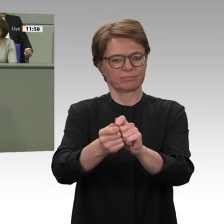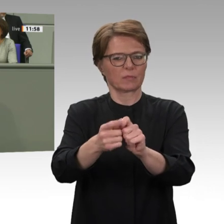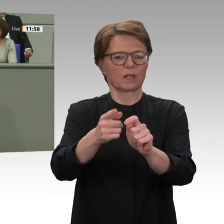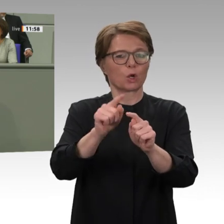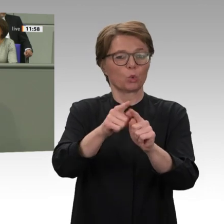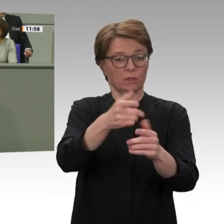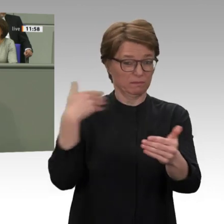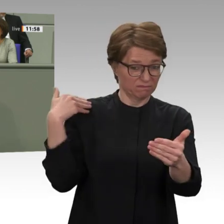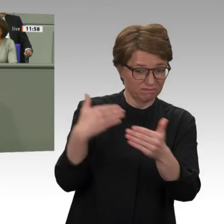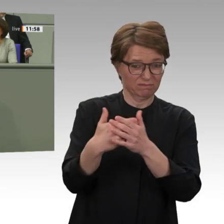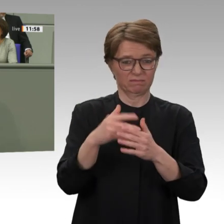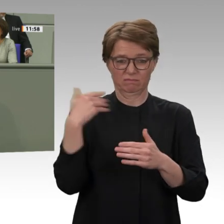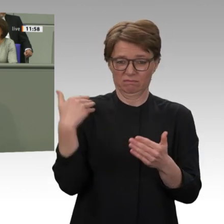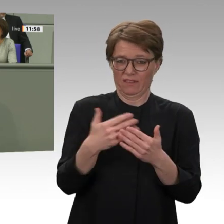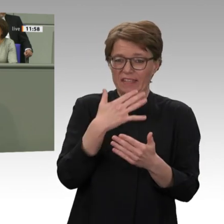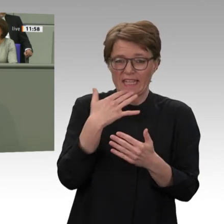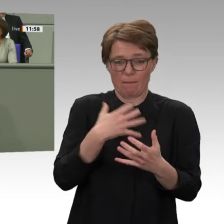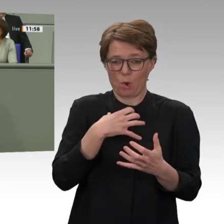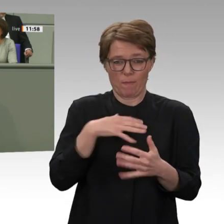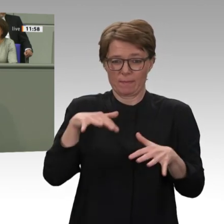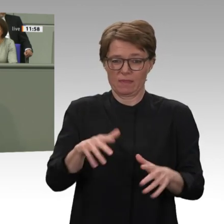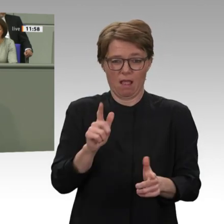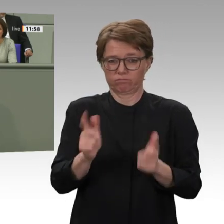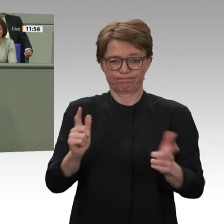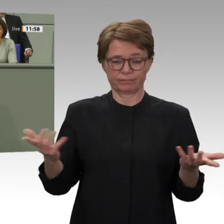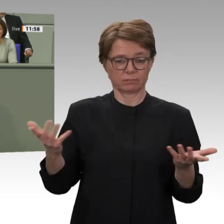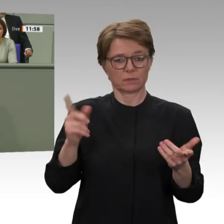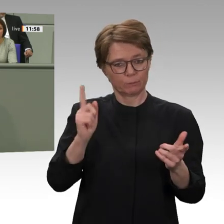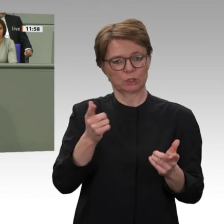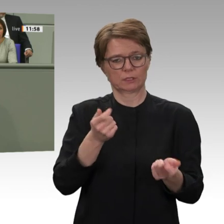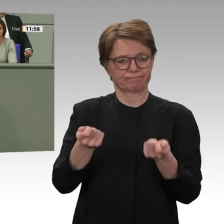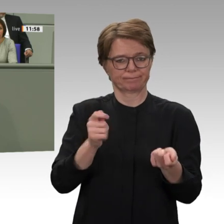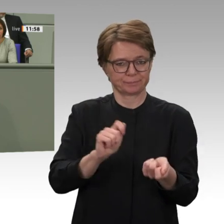katastrophale wirtschaftliche Situation, die gewaltsamen Konflikte in Darfur, in